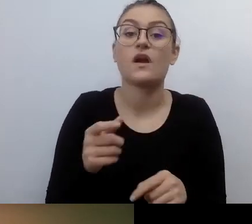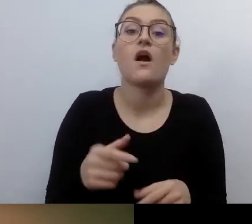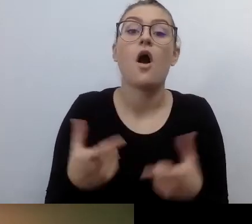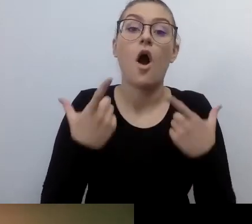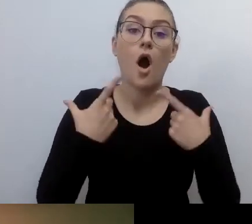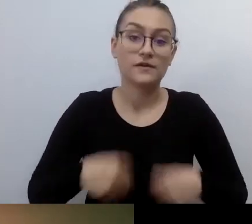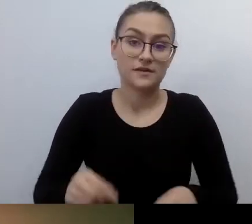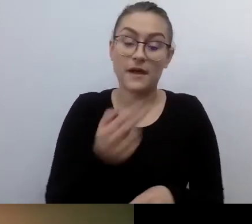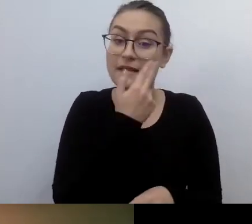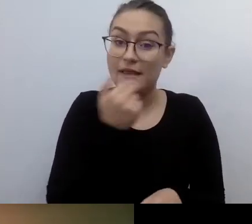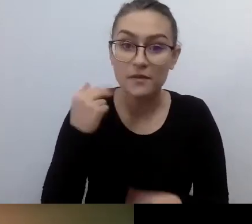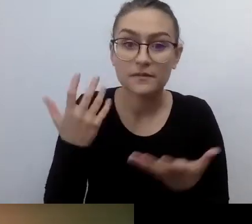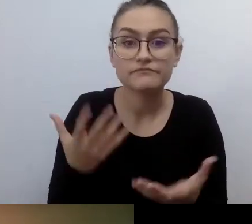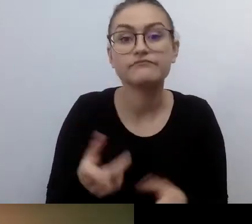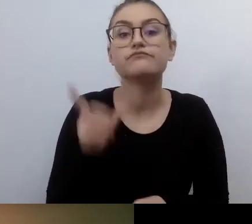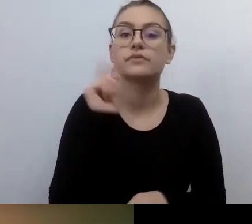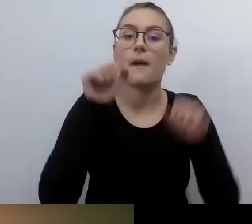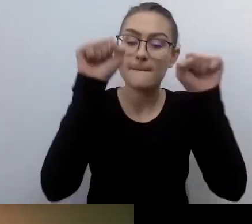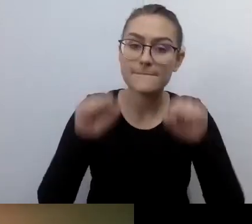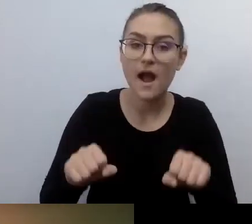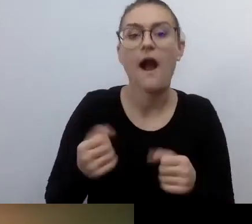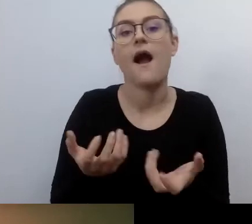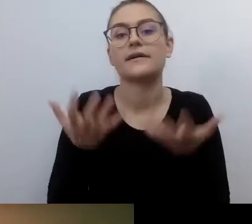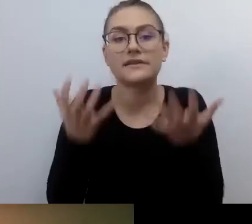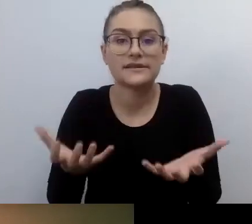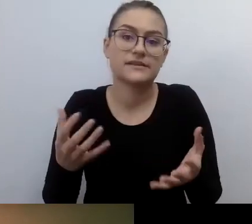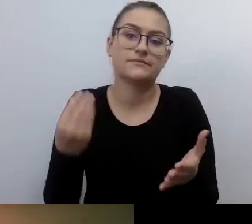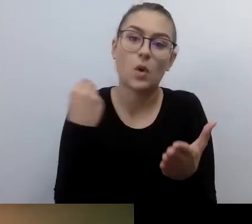chciała kupić mieszkanie albo załatwić cokolwiek prawnie,